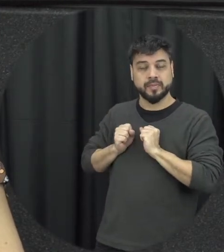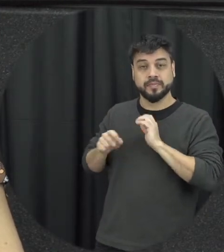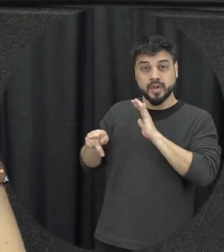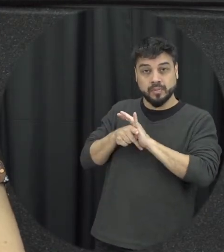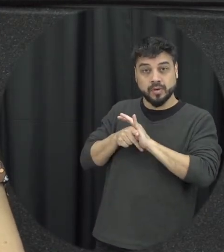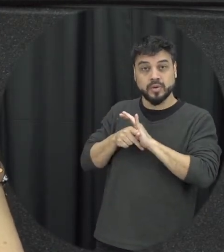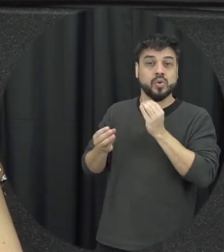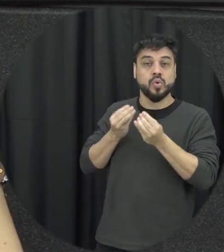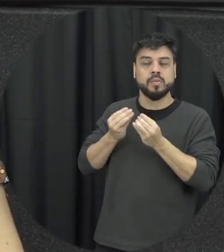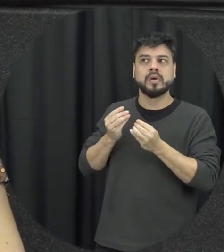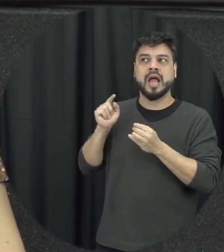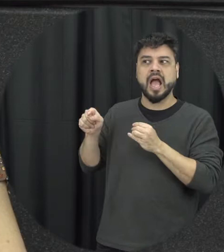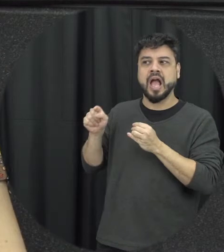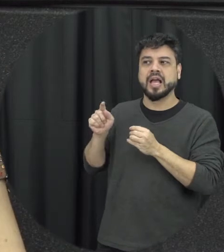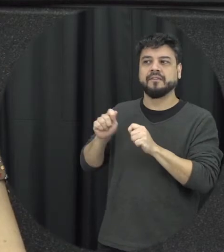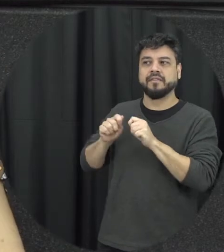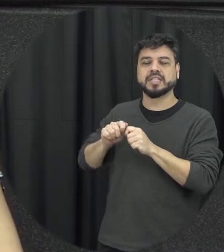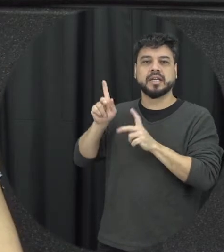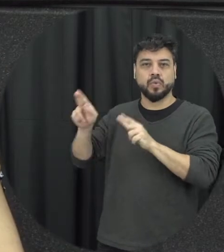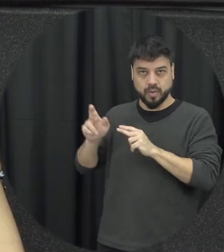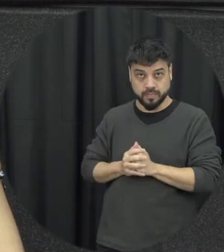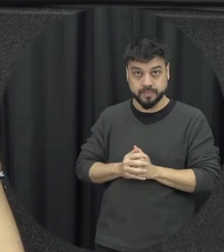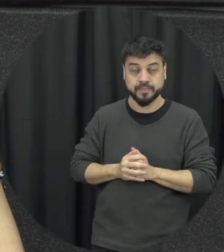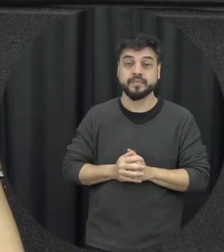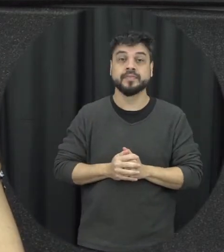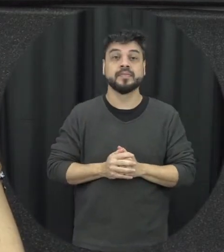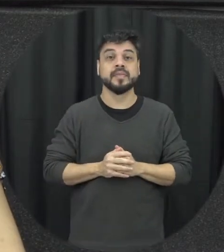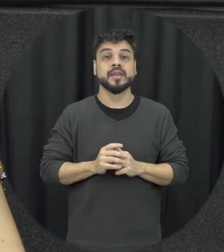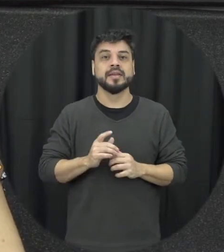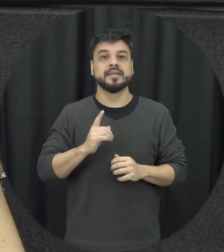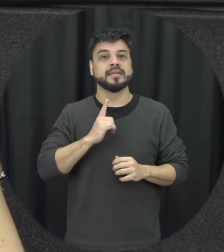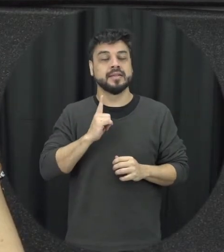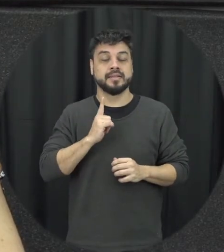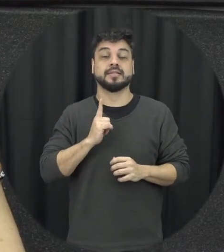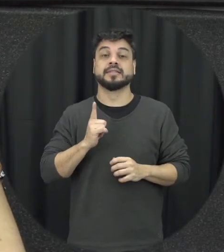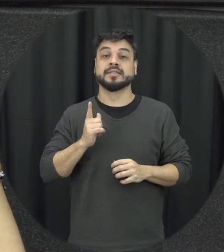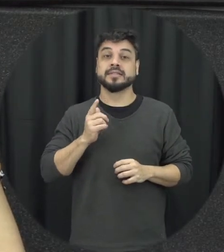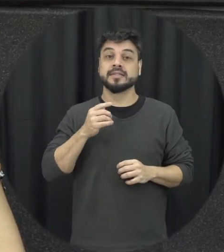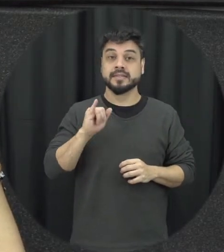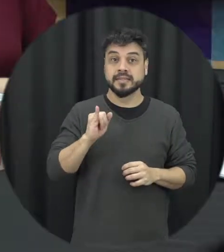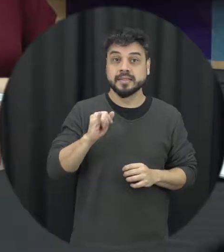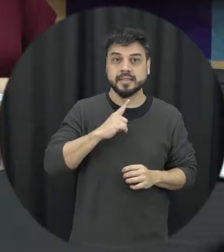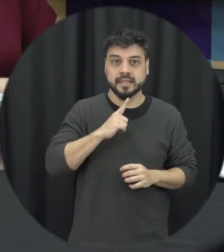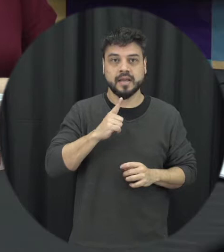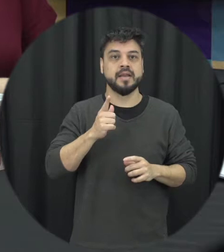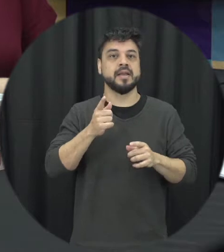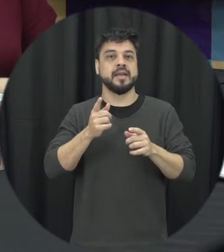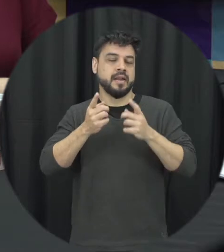de resolver conflito e tudo mais então quando a gente tem o ciclo da violência geralmente o